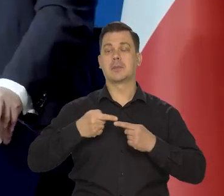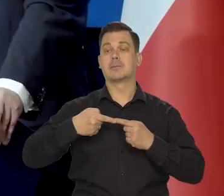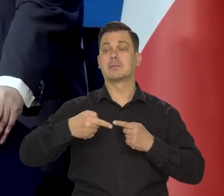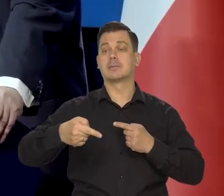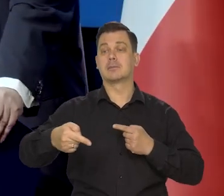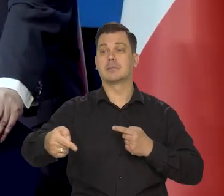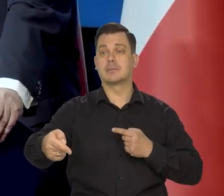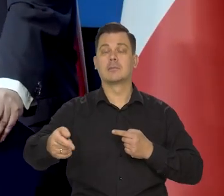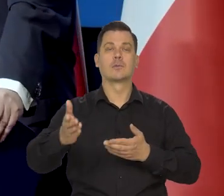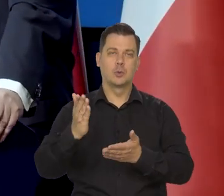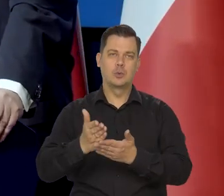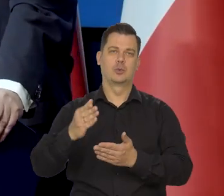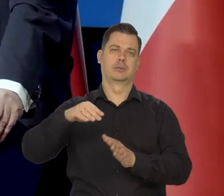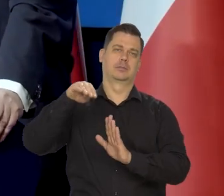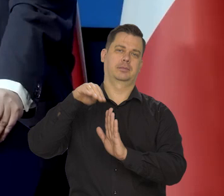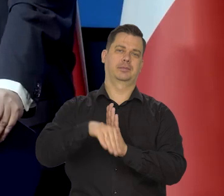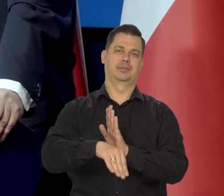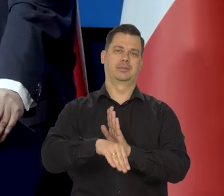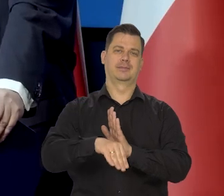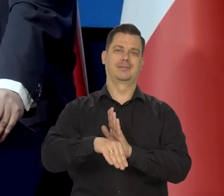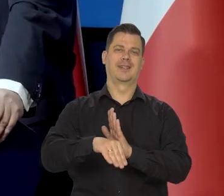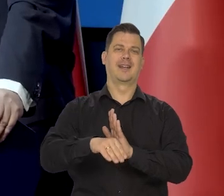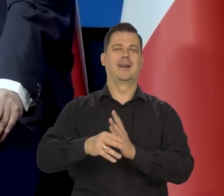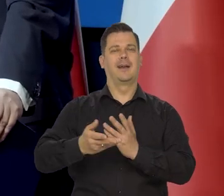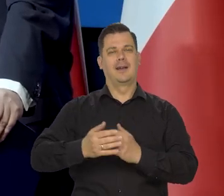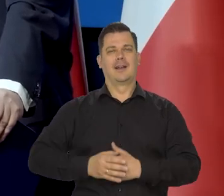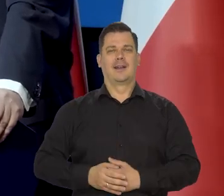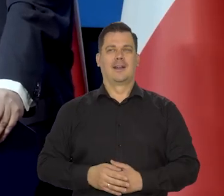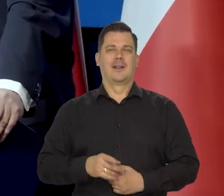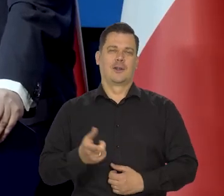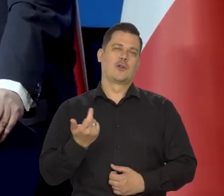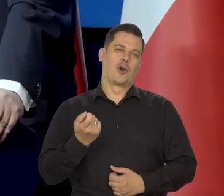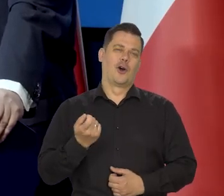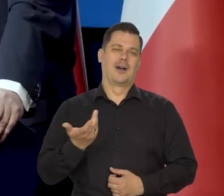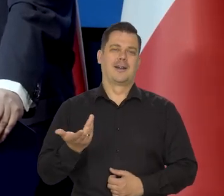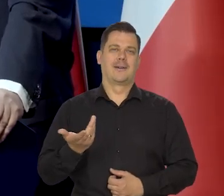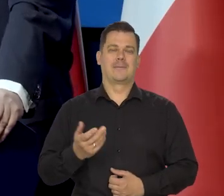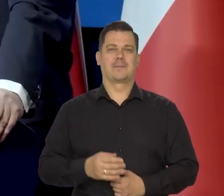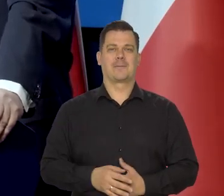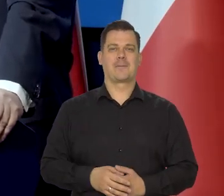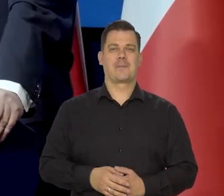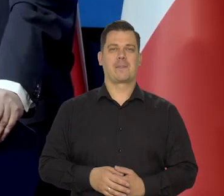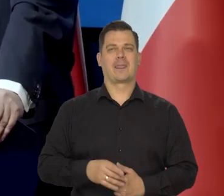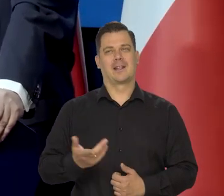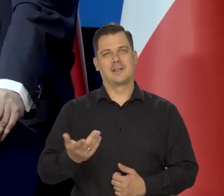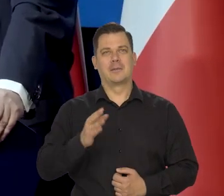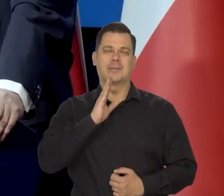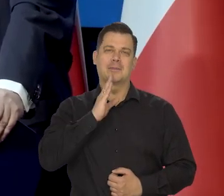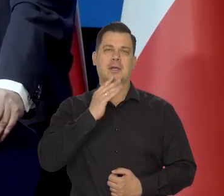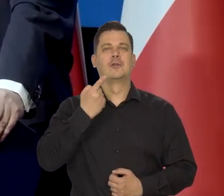żeby rzeczywiście się cieszyć, co oczywiście jest trochę, to jest takie ironiczne,